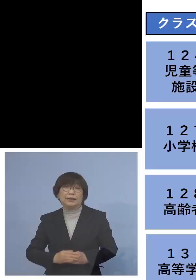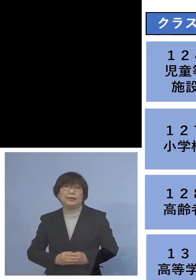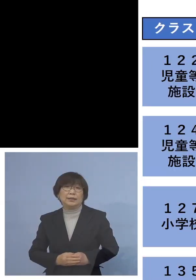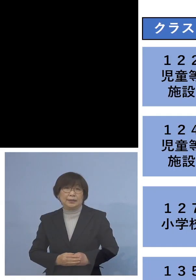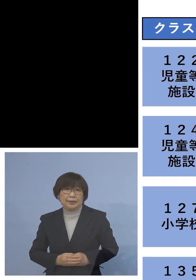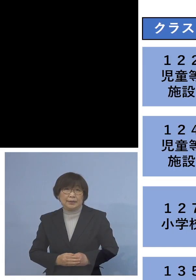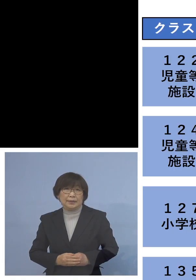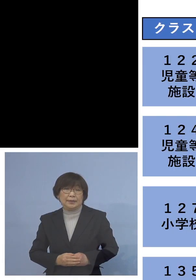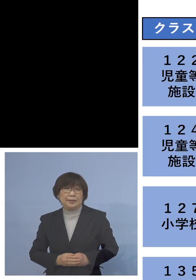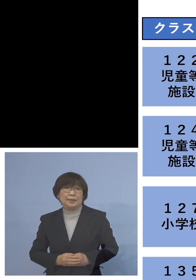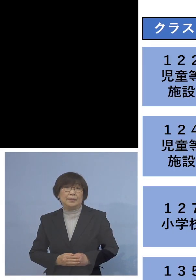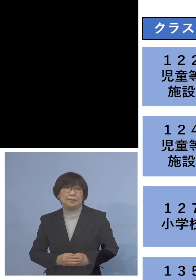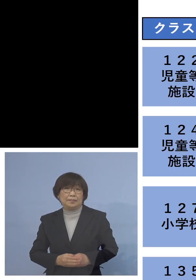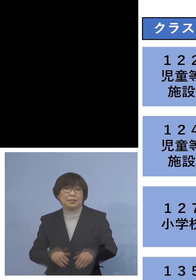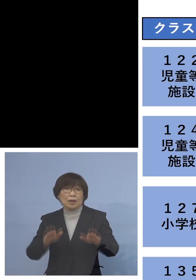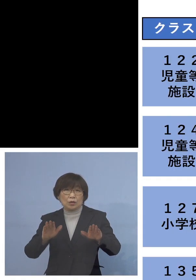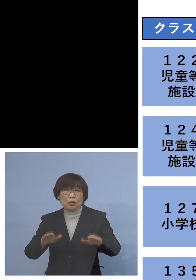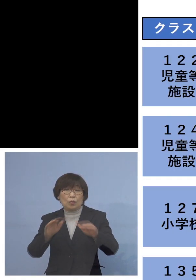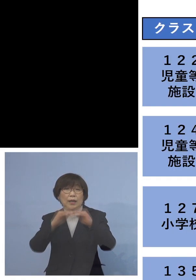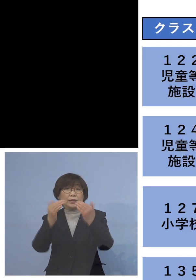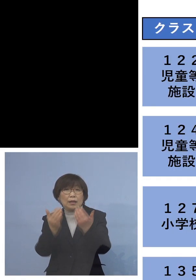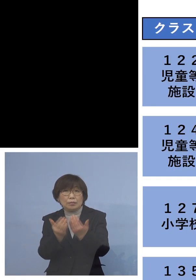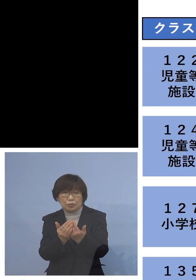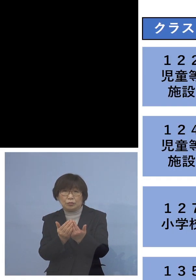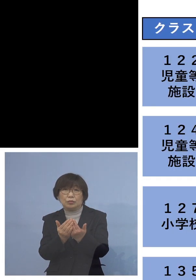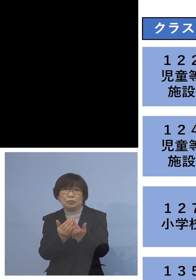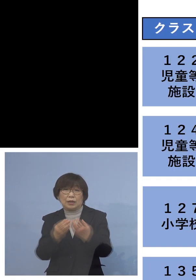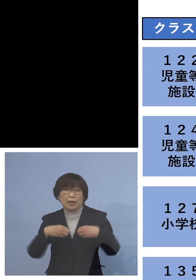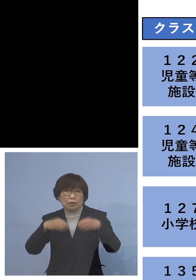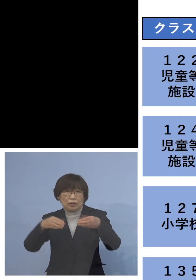今日は全部で6つのクラスター